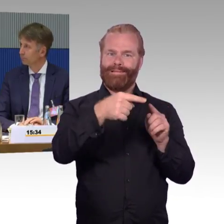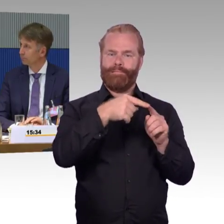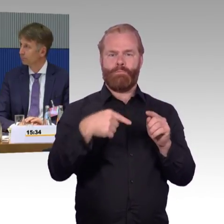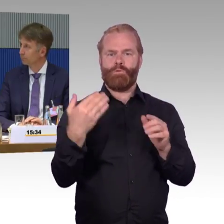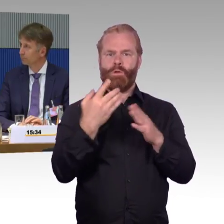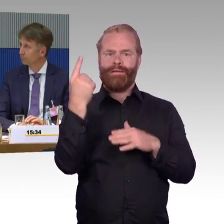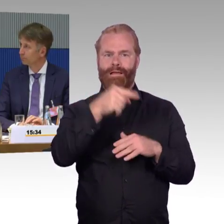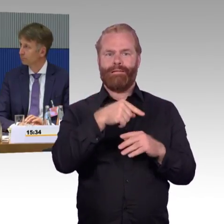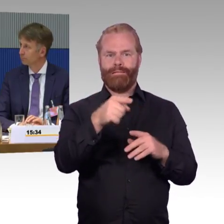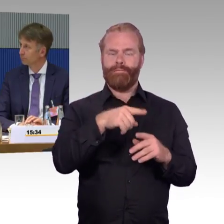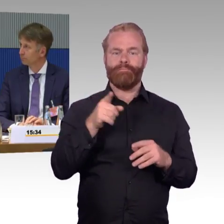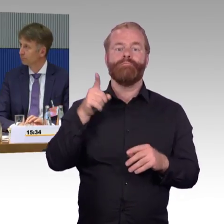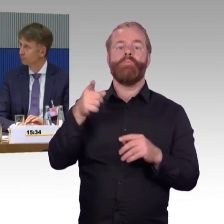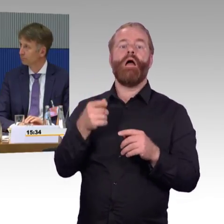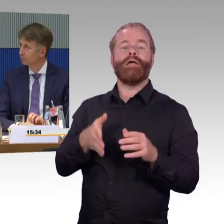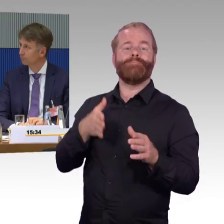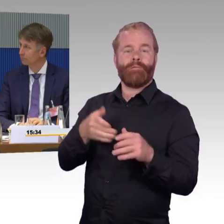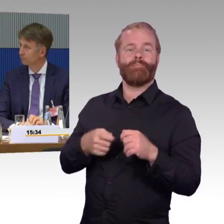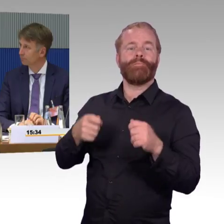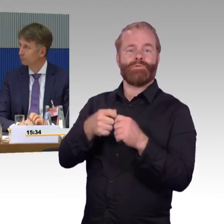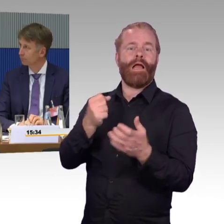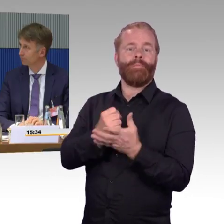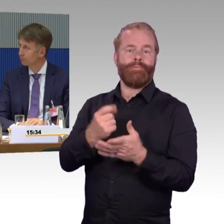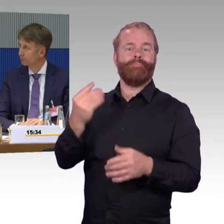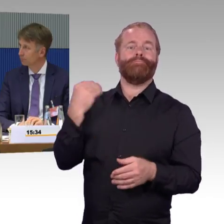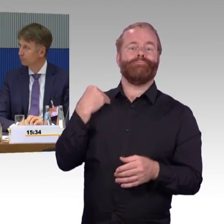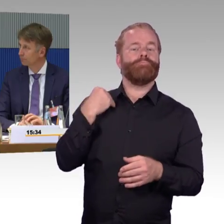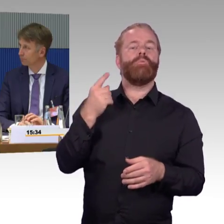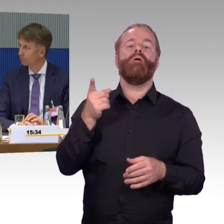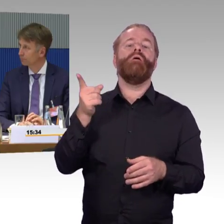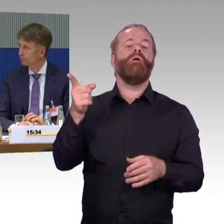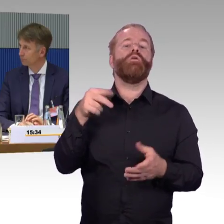danach wird das Thema Barrierefreiheit nicht mehr geprüft.